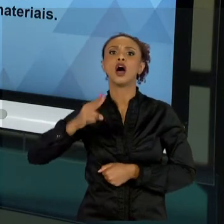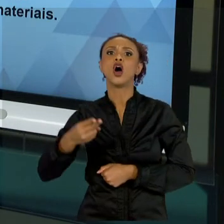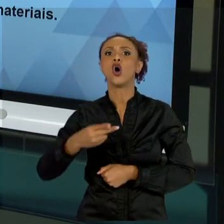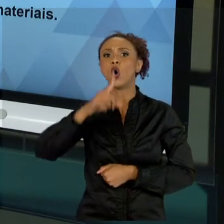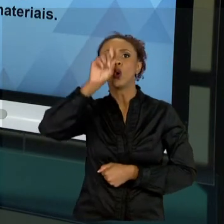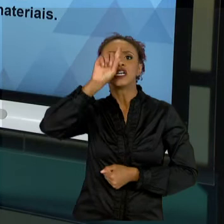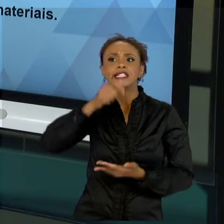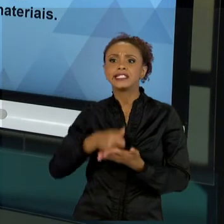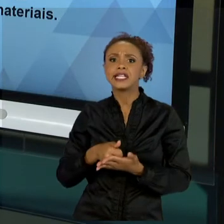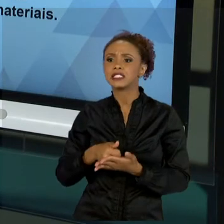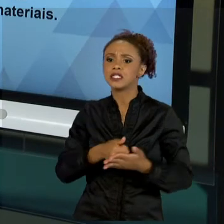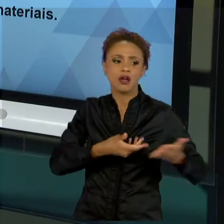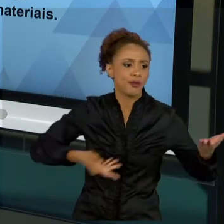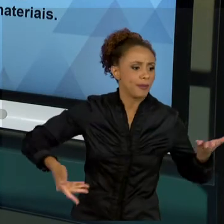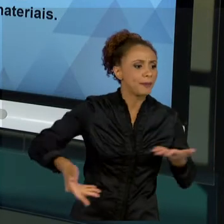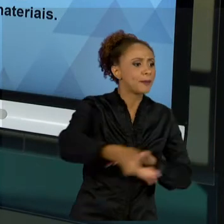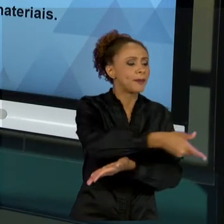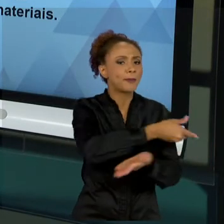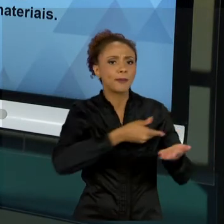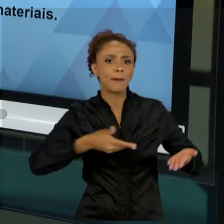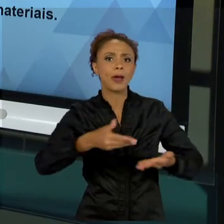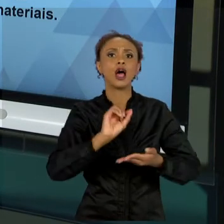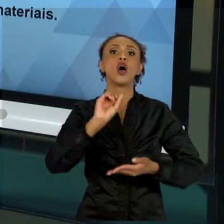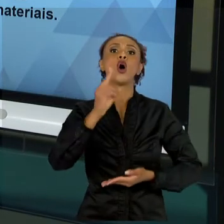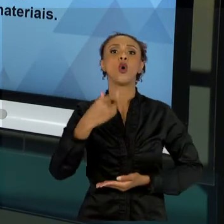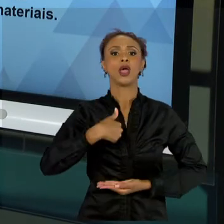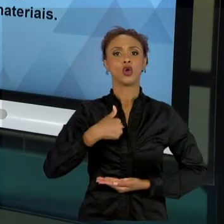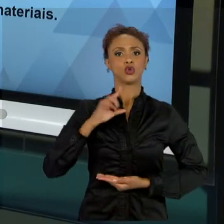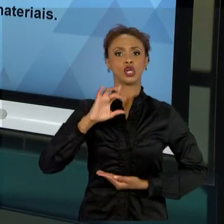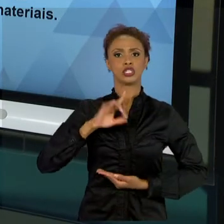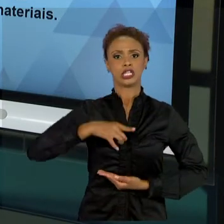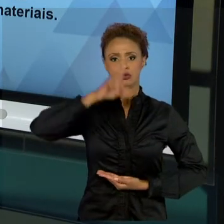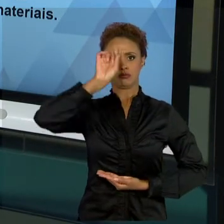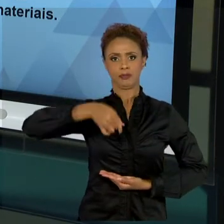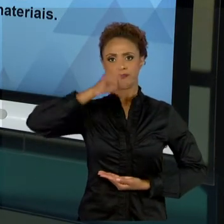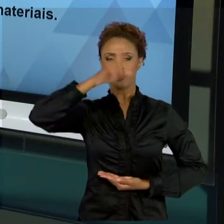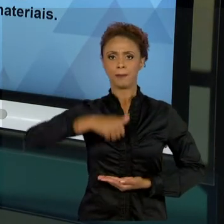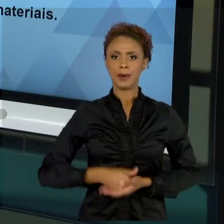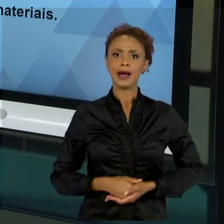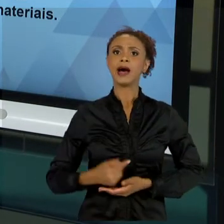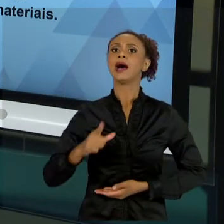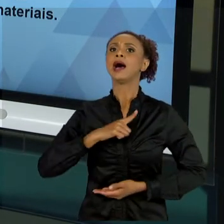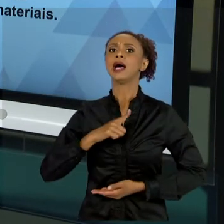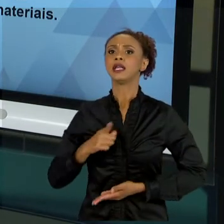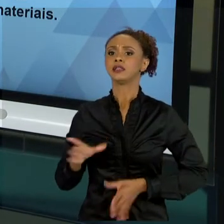DISTRIBUIR AS TAREFAS, SE VAI SER SETORIZADO, SE VÃO TER MÓDULOS SEPARADOS, GRUPOS TRABALHANDO DE